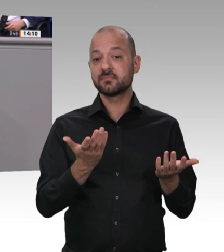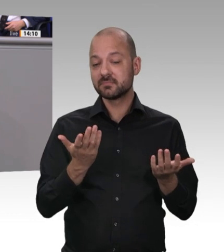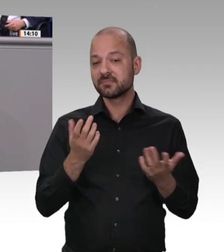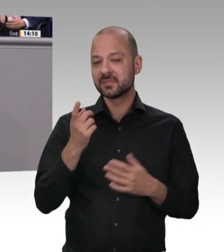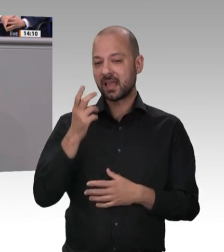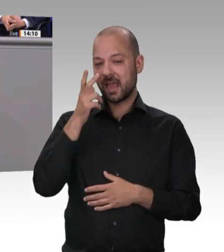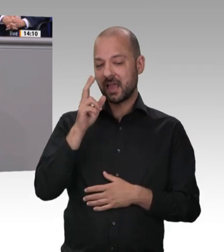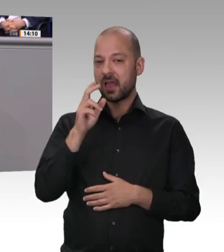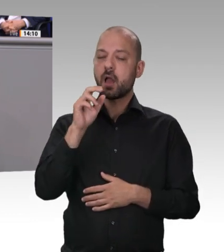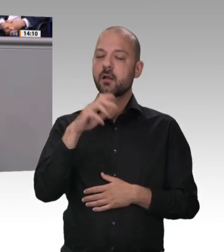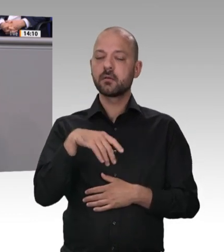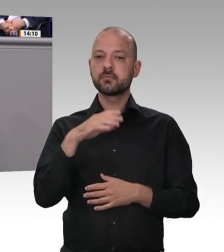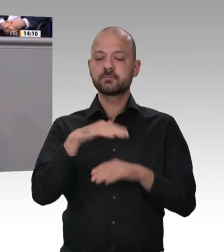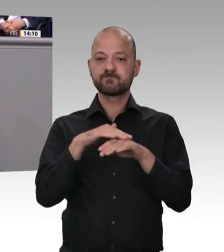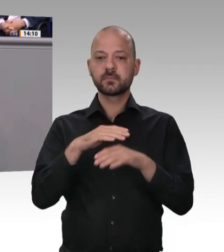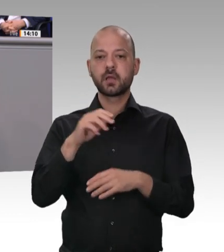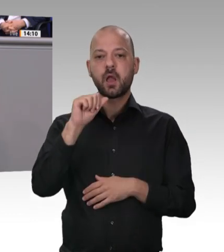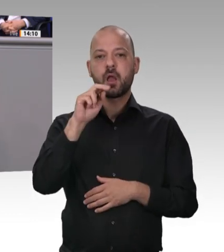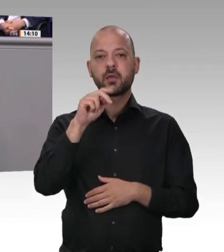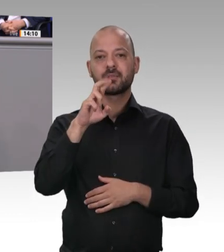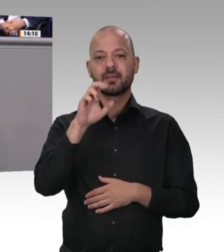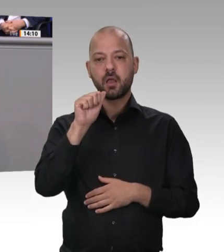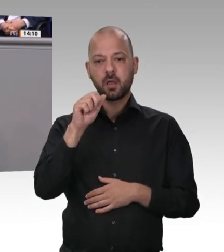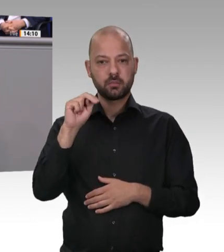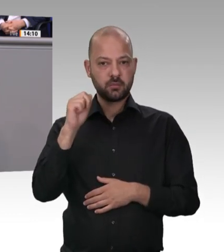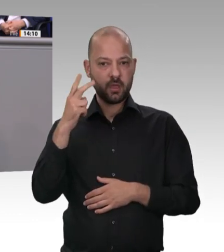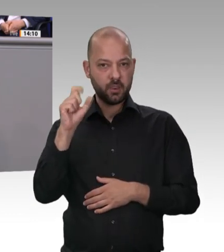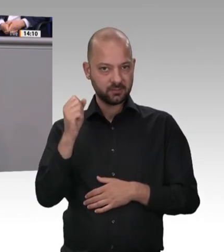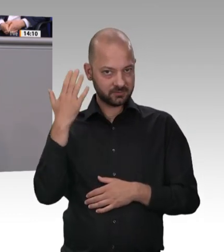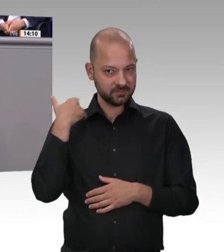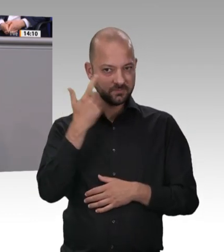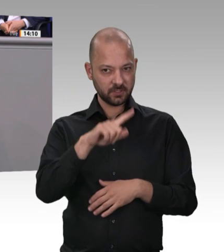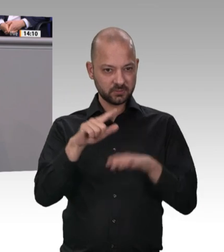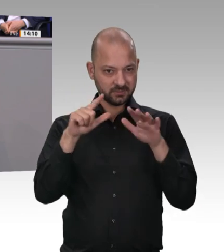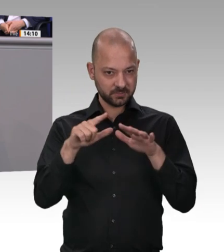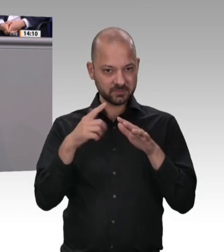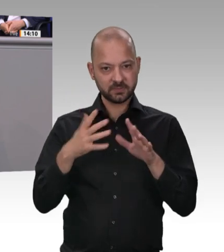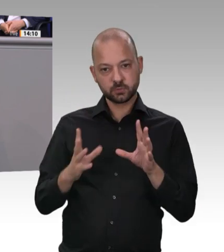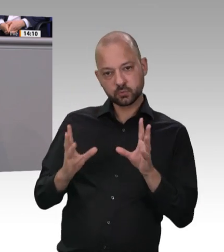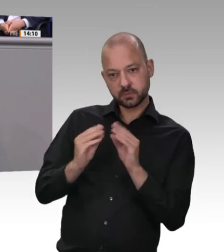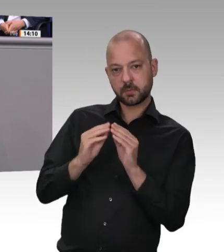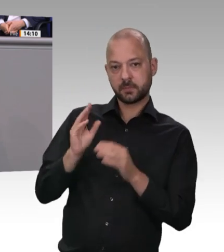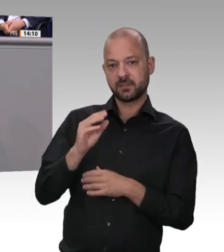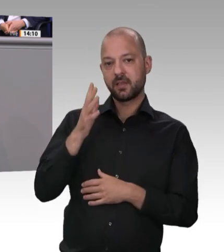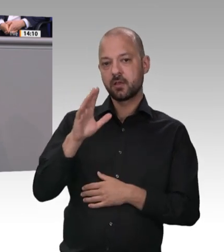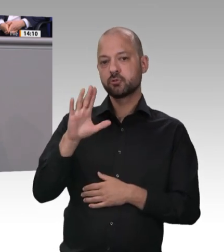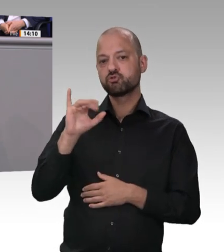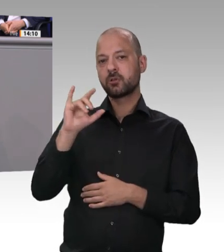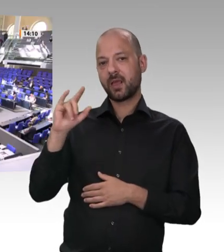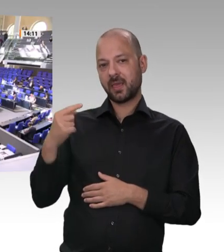umgangen. Und deshalb sage ich: Spätestens jetzt muss Schluss sein. Die Bundesregierung ist entschlossen, in diesem Bereich gründlich aufzuräumen, meine Damen und Herren, und